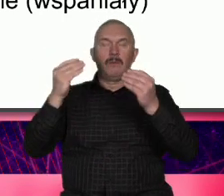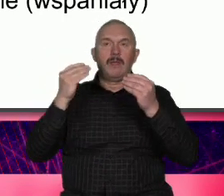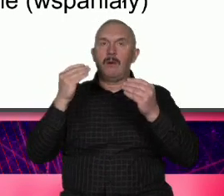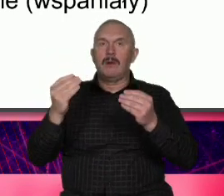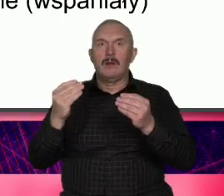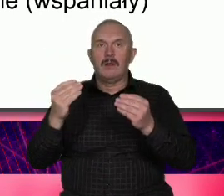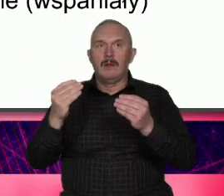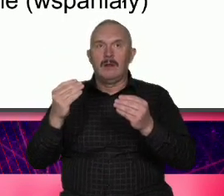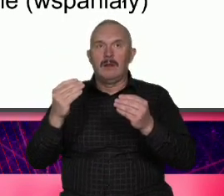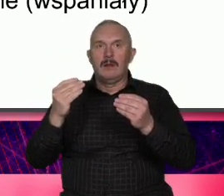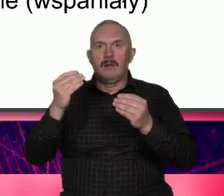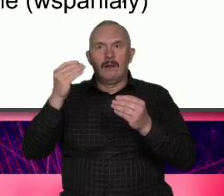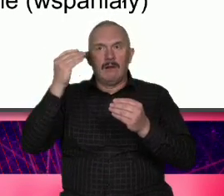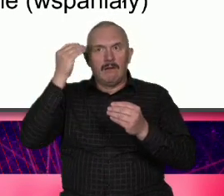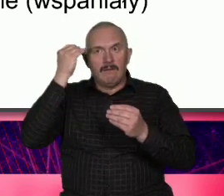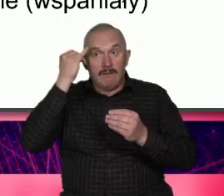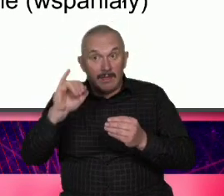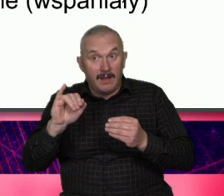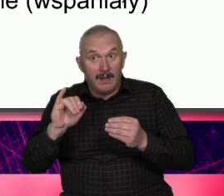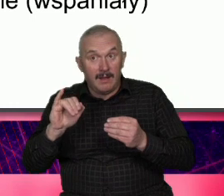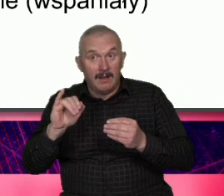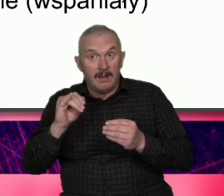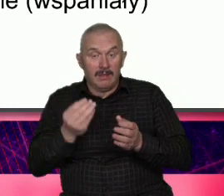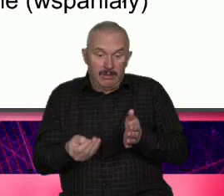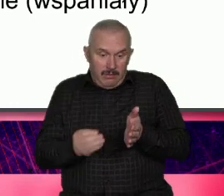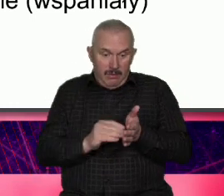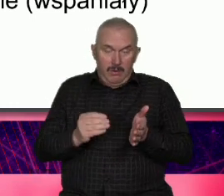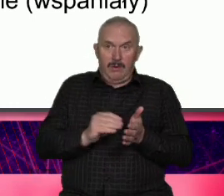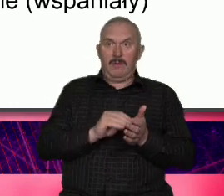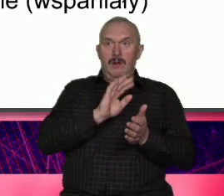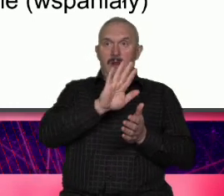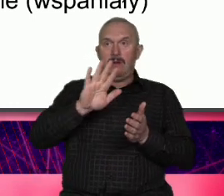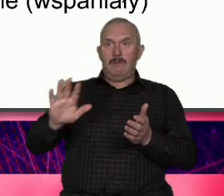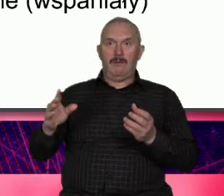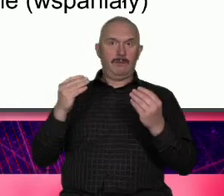do wstydu robimy Atut wyciągamy to to jest trochę tak jak pokazywanie twarzy